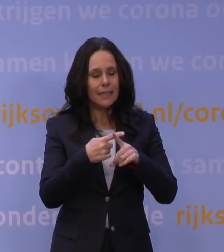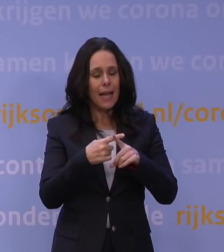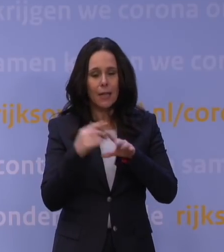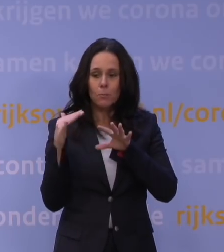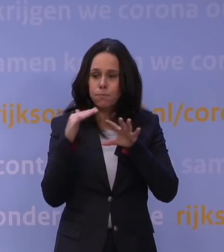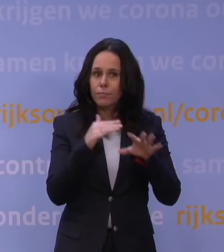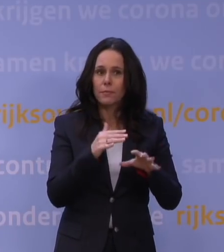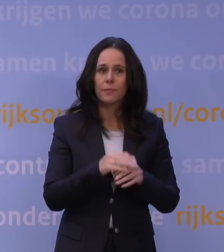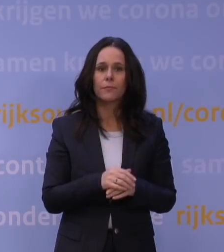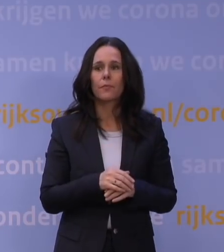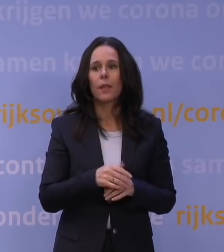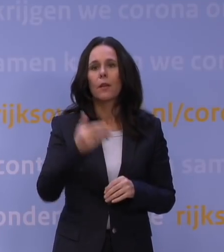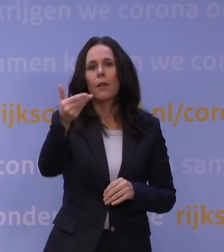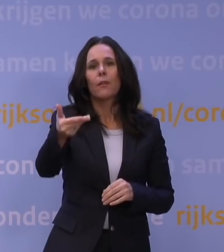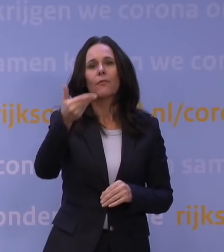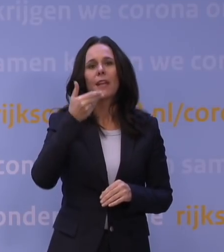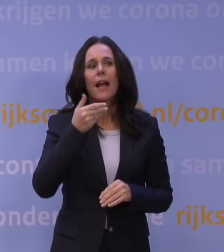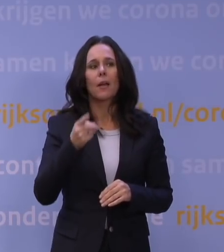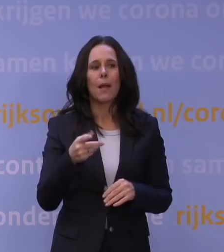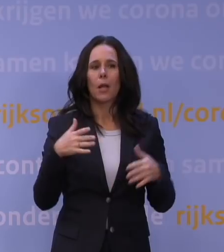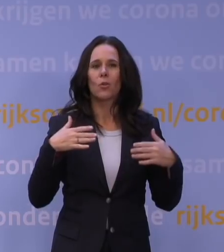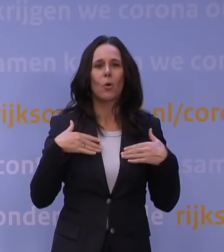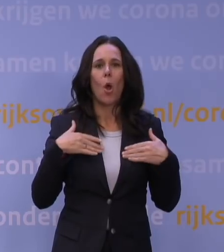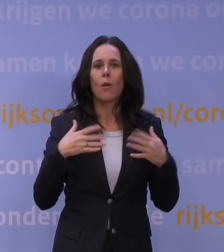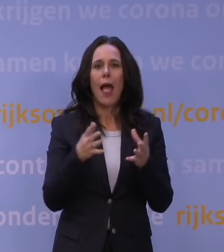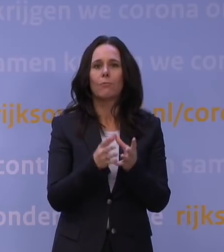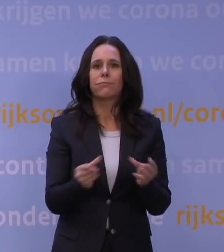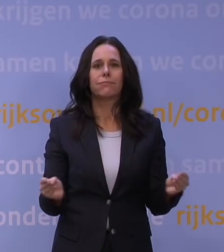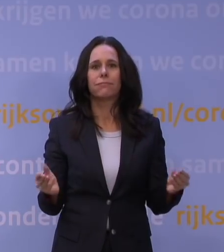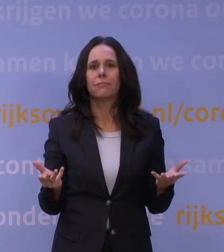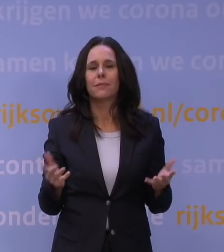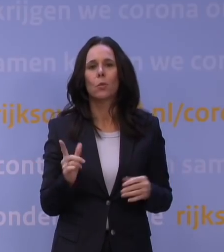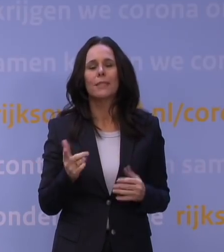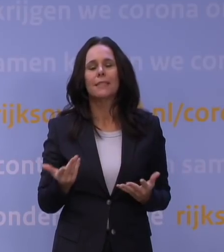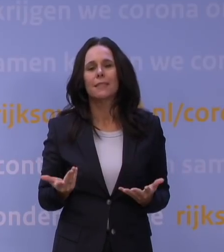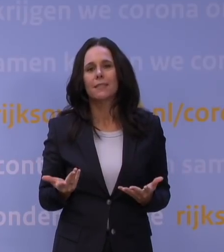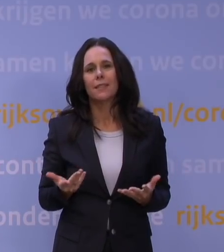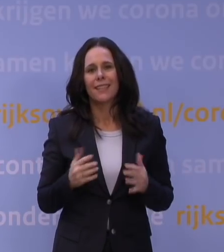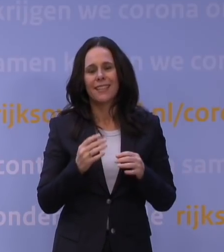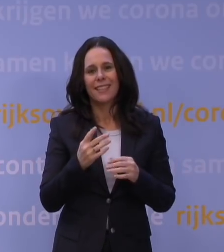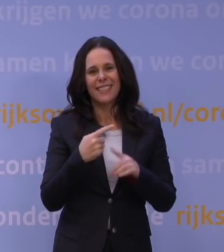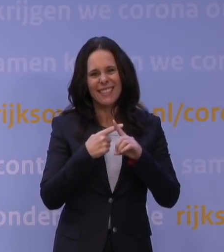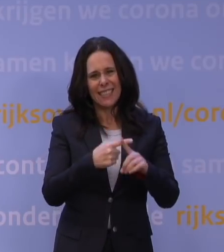Maar omdat corona nog lang niet weg is, moet de ziekenhuiscapaciteit niet veel meer omhoog?